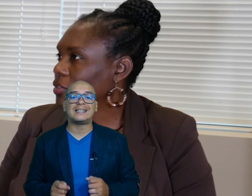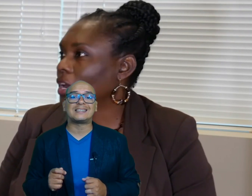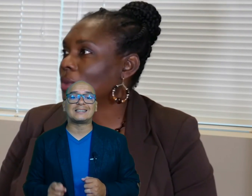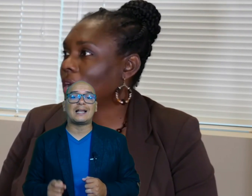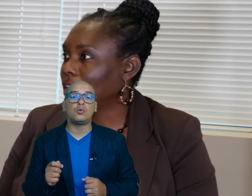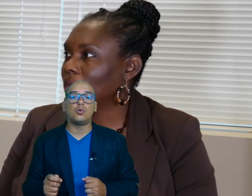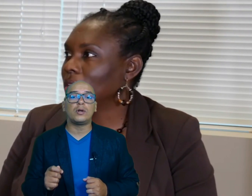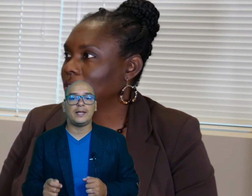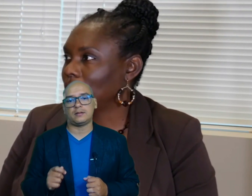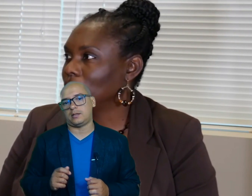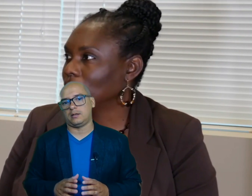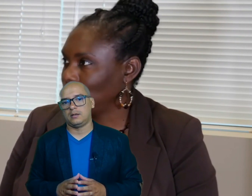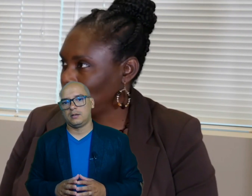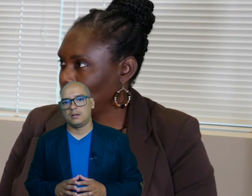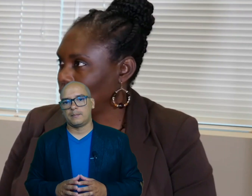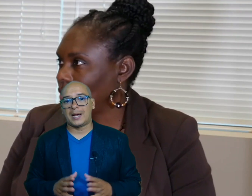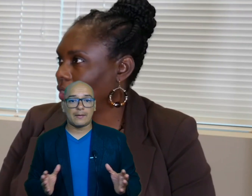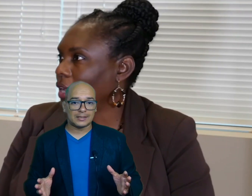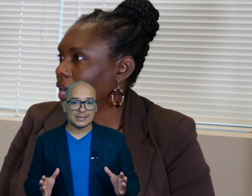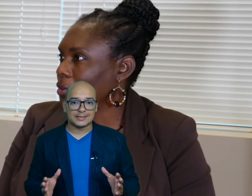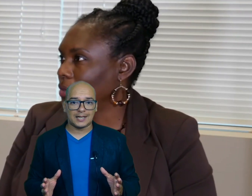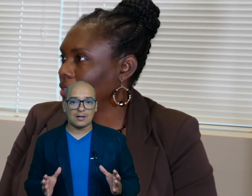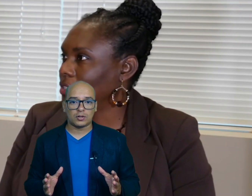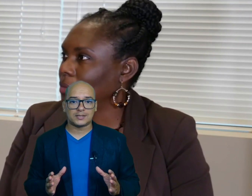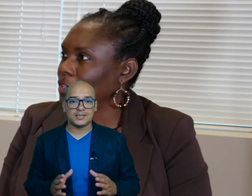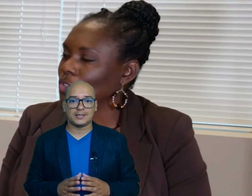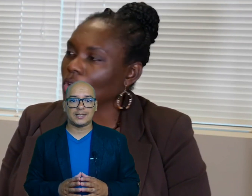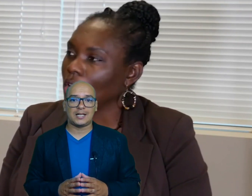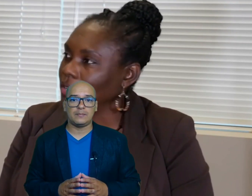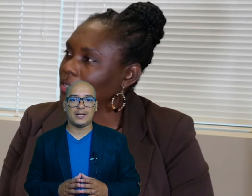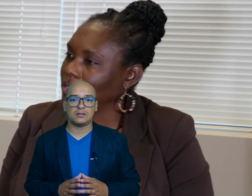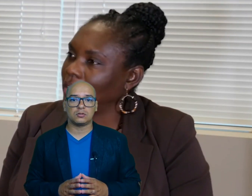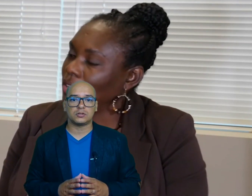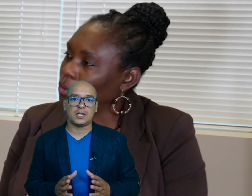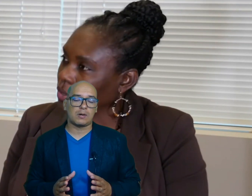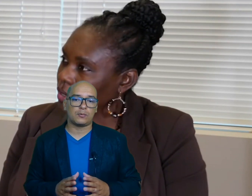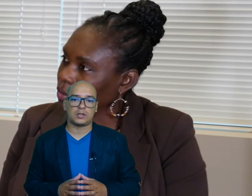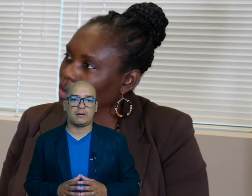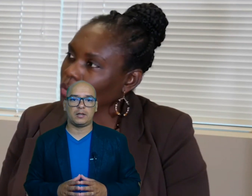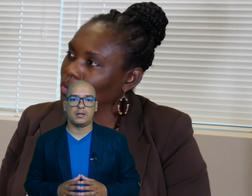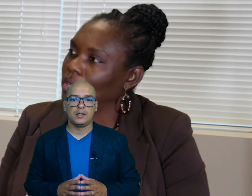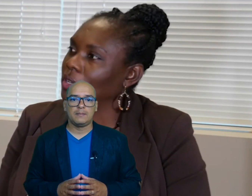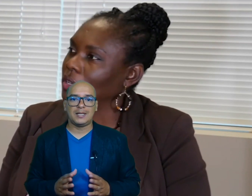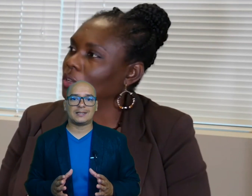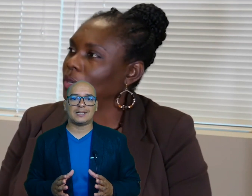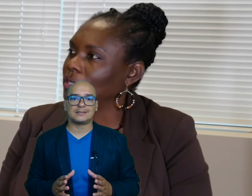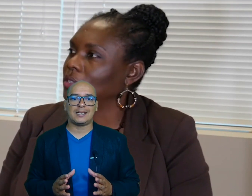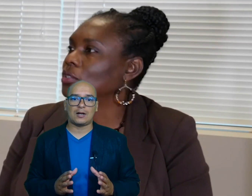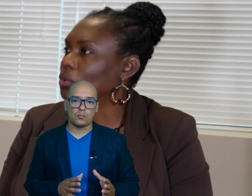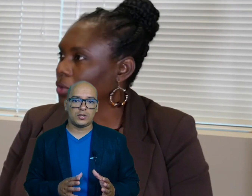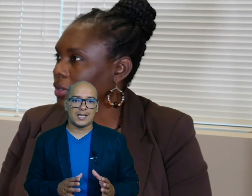Estatal urgente para abastecer a los residentes de alimentos y agua potable mientras la comunidad